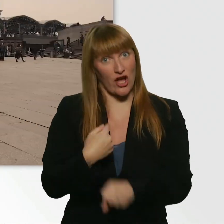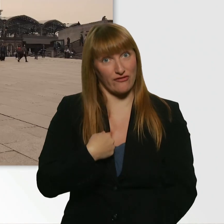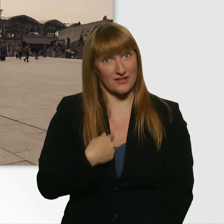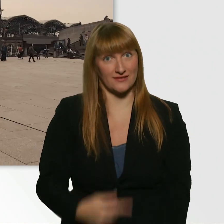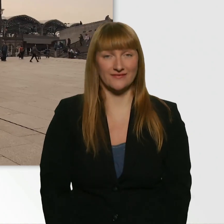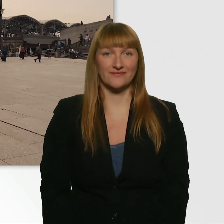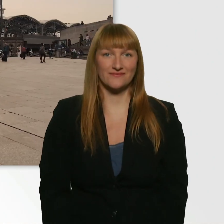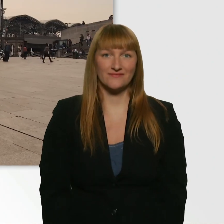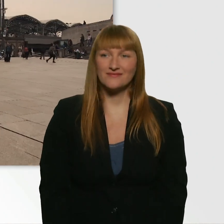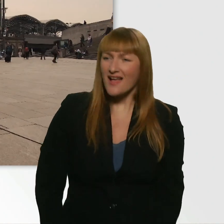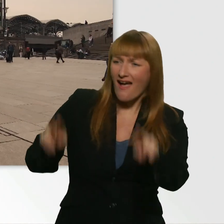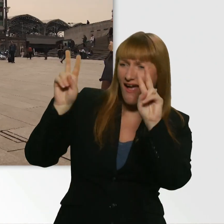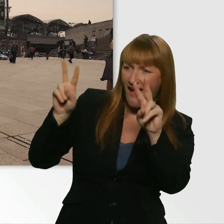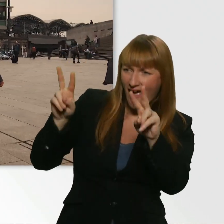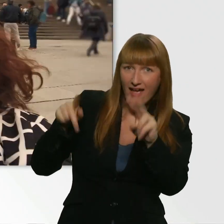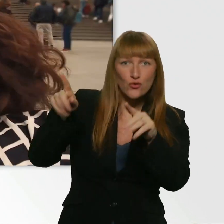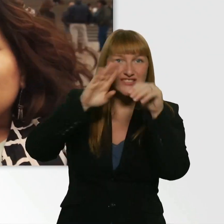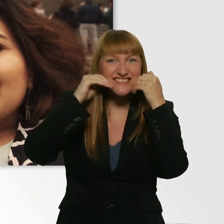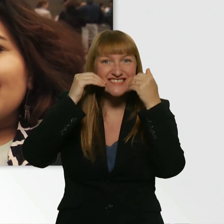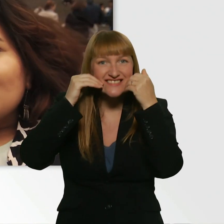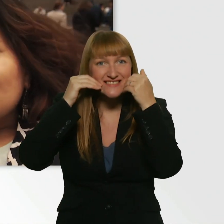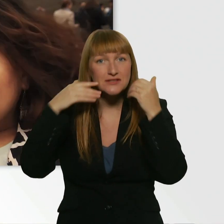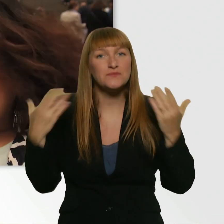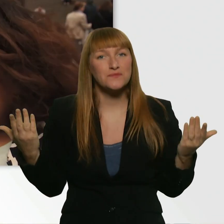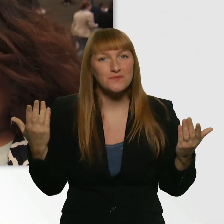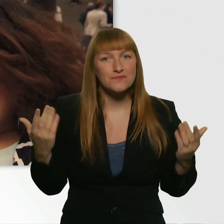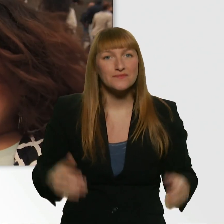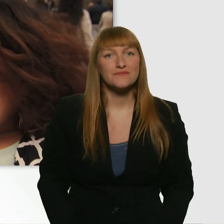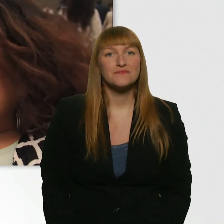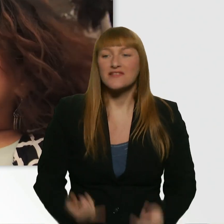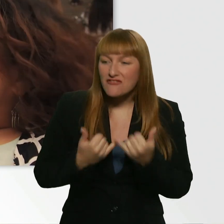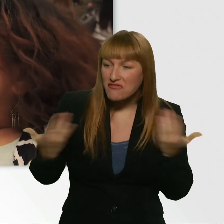(Leroy) Hallo. Du bist ja am Smilen. Kübra, wie wars? Wie warsß - Was glaubst du denn?